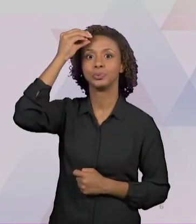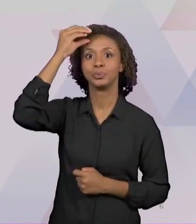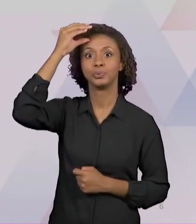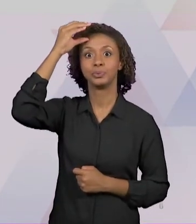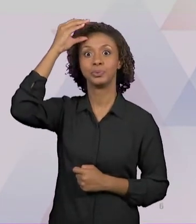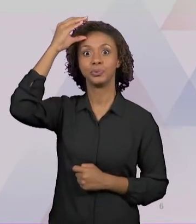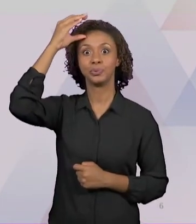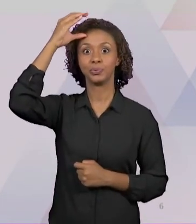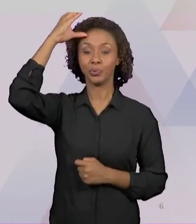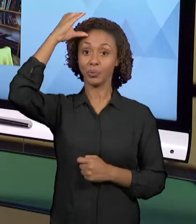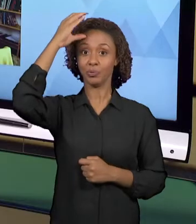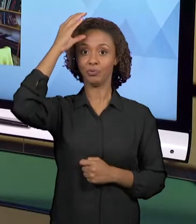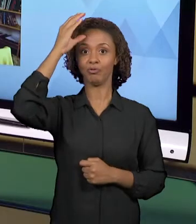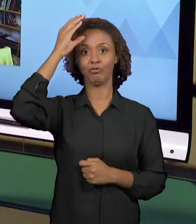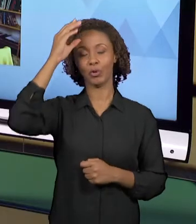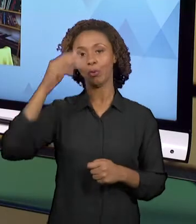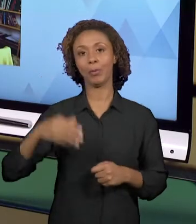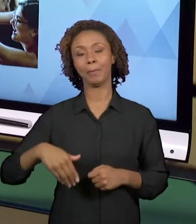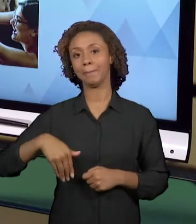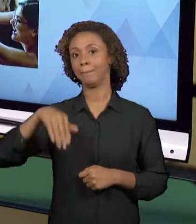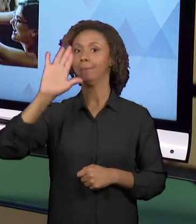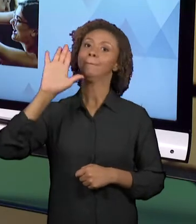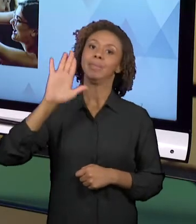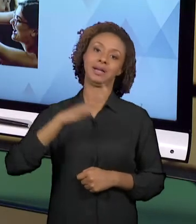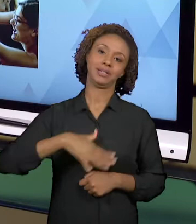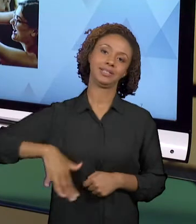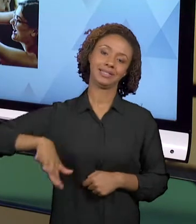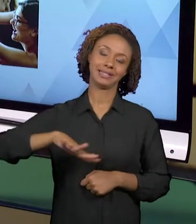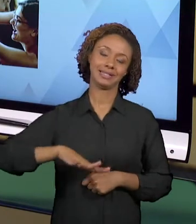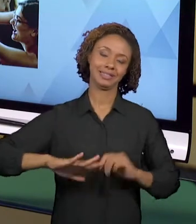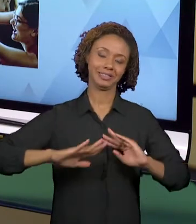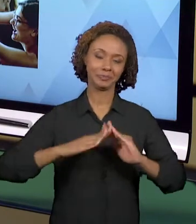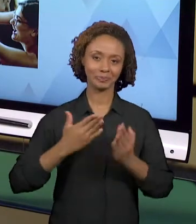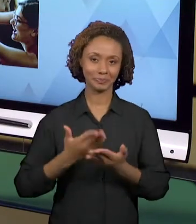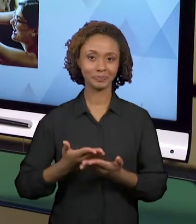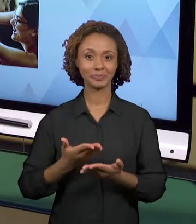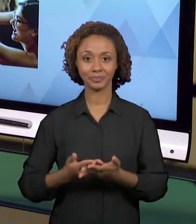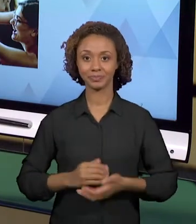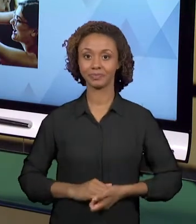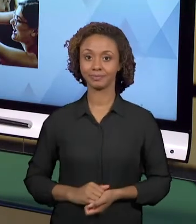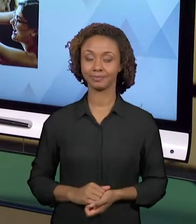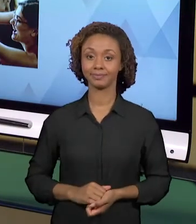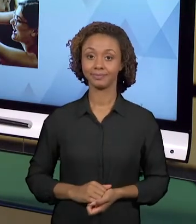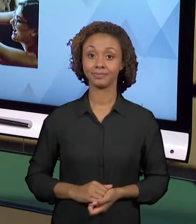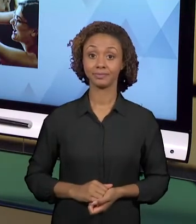AMBIENTE ESCOLAR. PARA ISSO, O PROFESSOR NÃO PODE FICAR ISOLADO. O